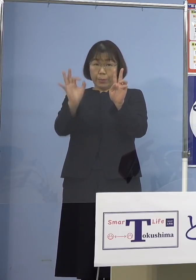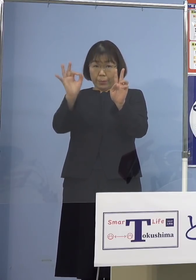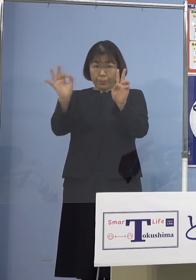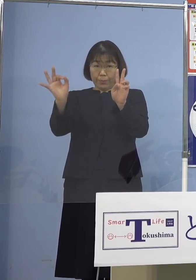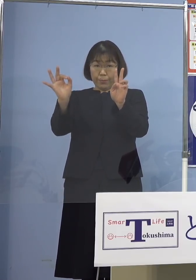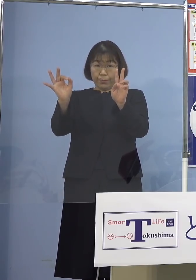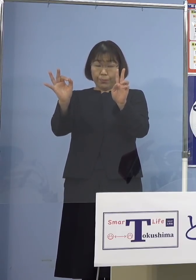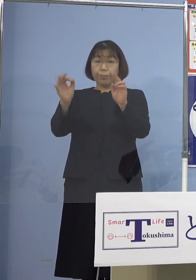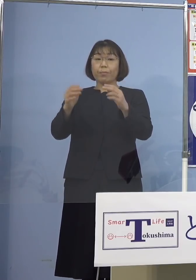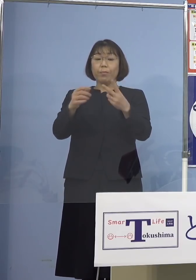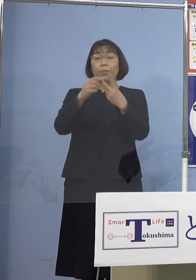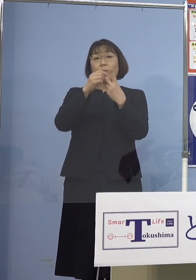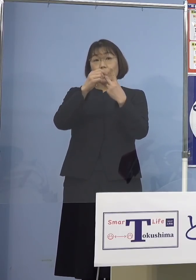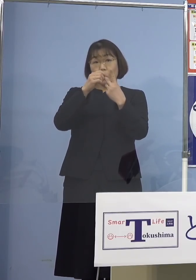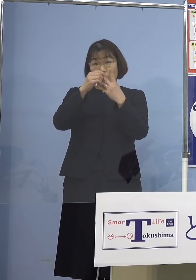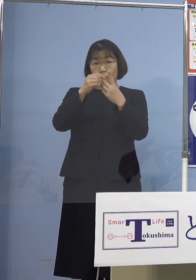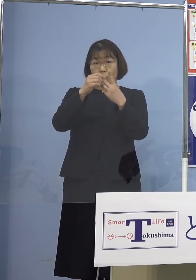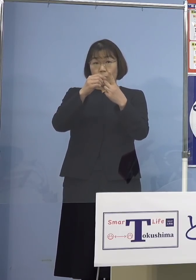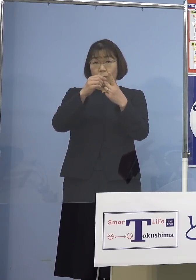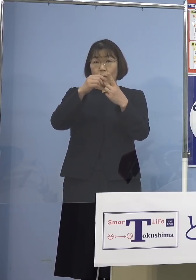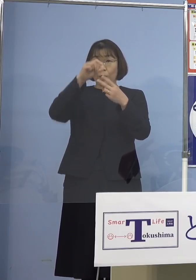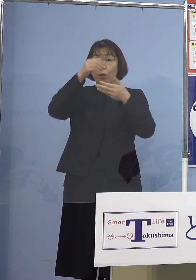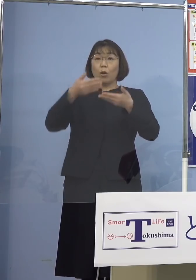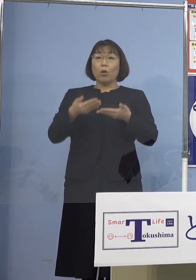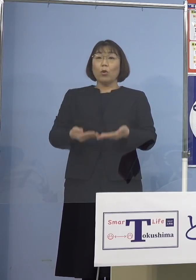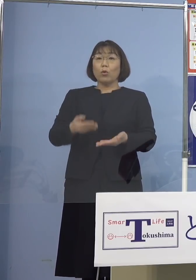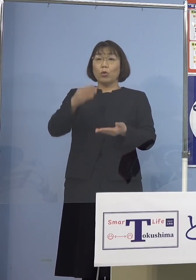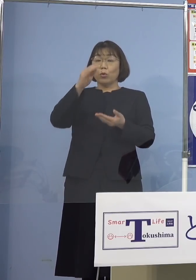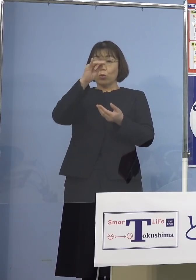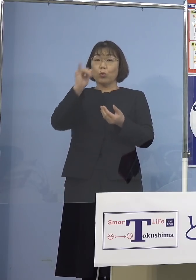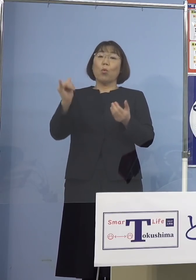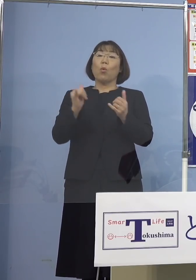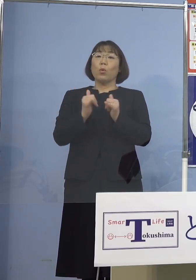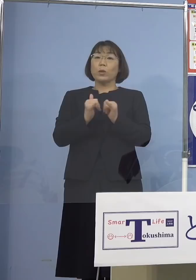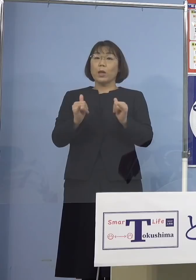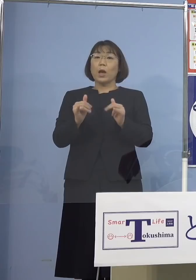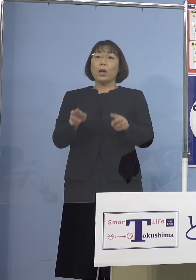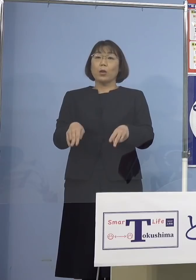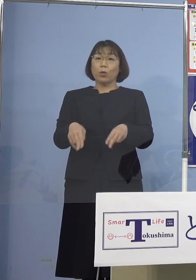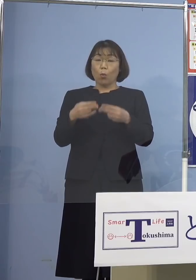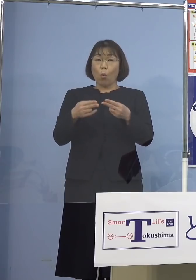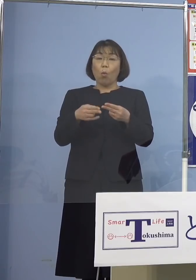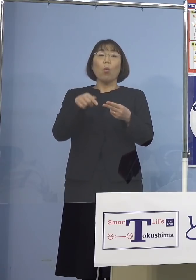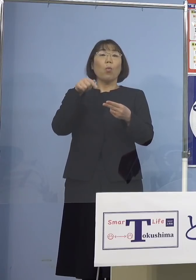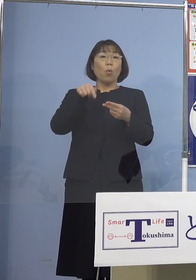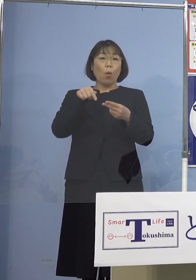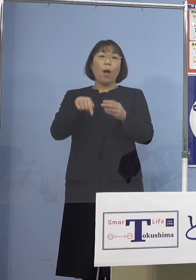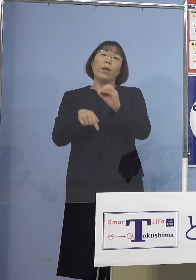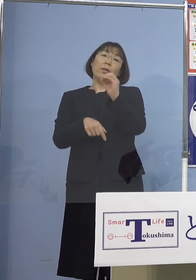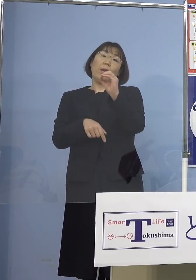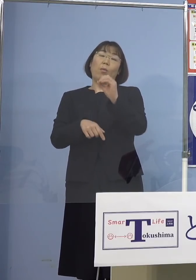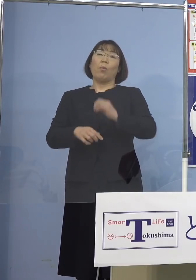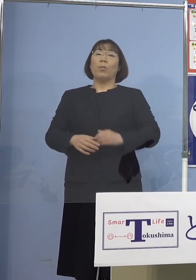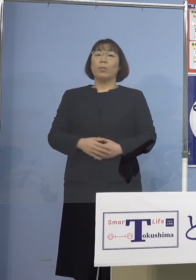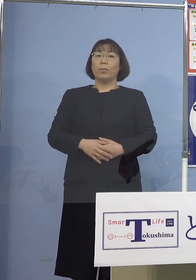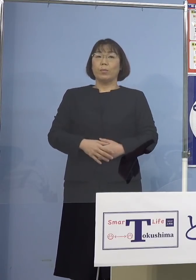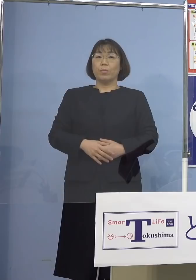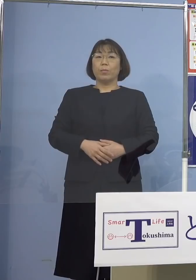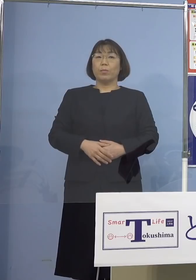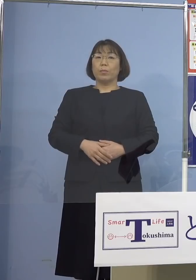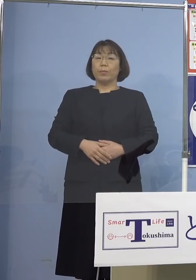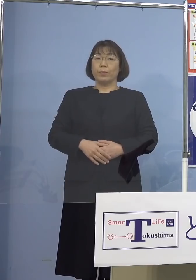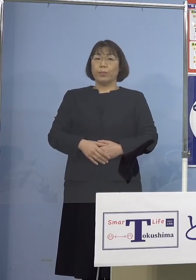次に2つ目、重症者用病床の使用率 引き続きゼロとなります